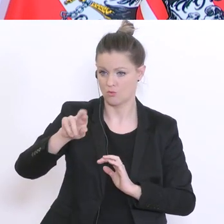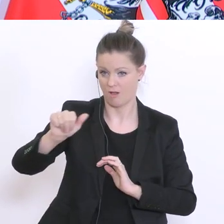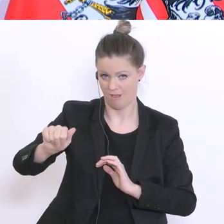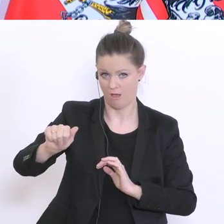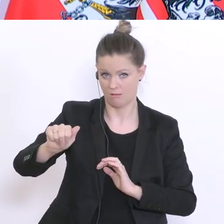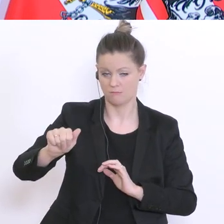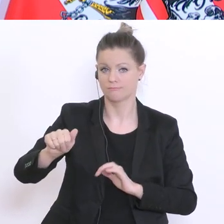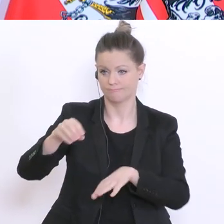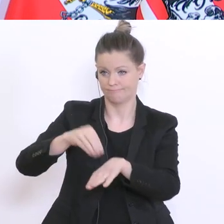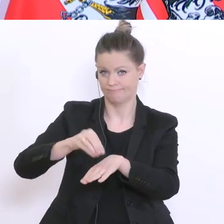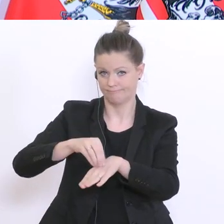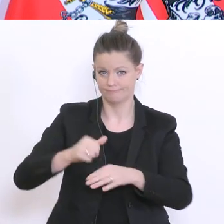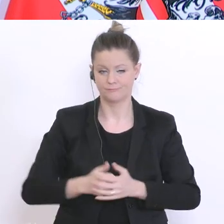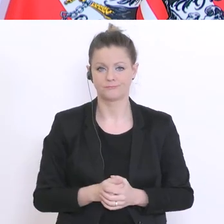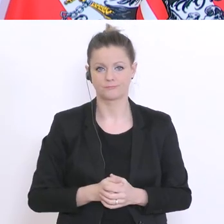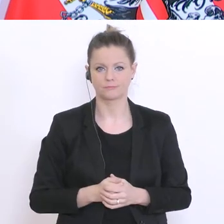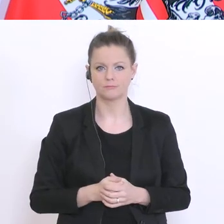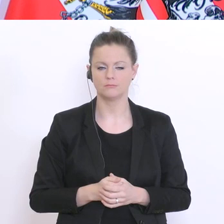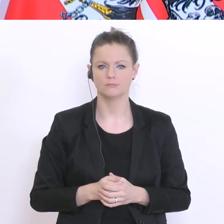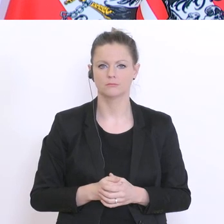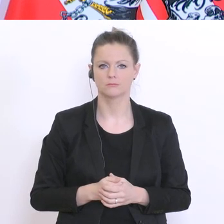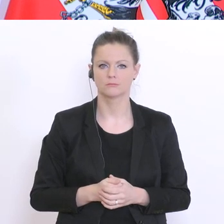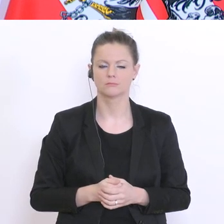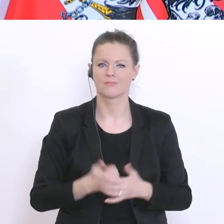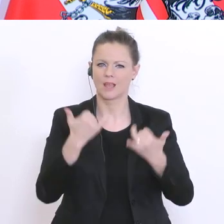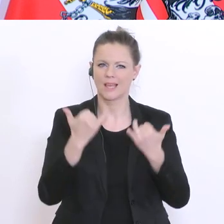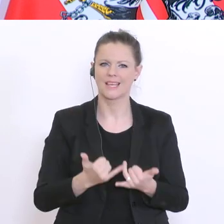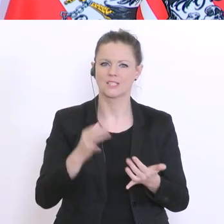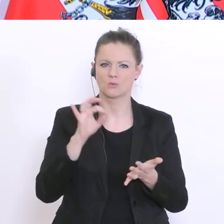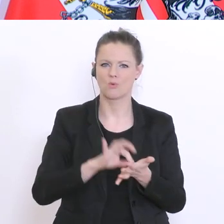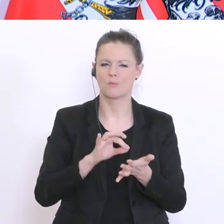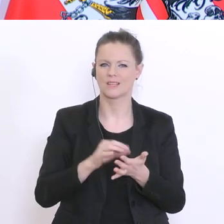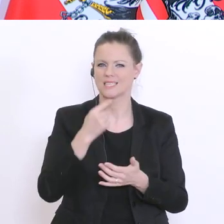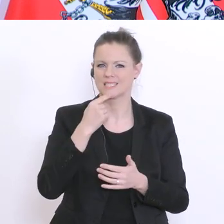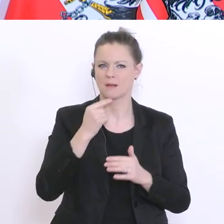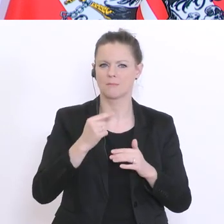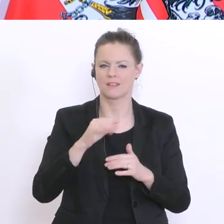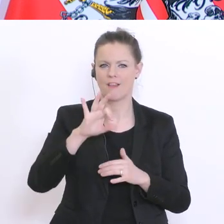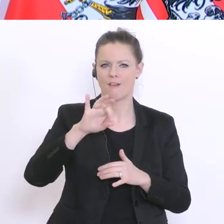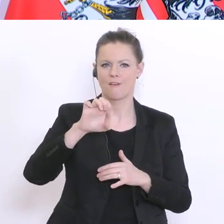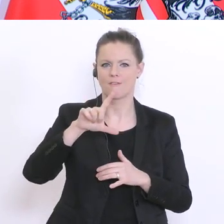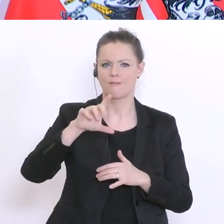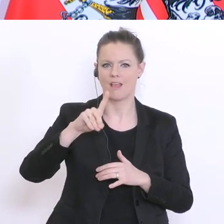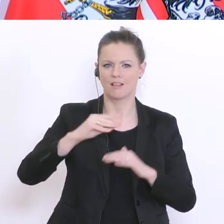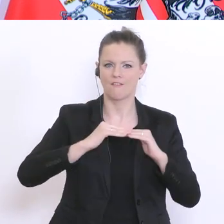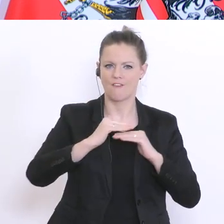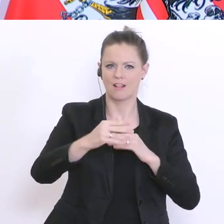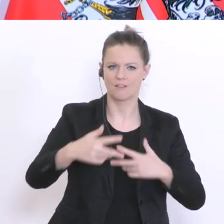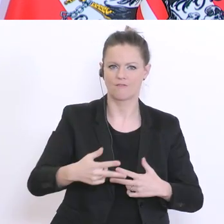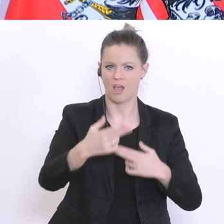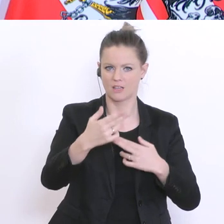zurückgemeldet. Derzeit läuft sozusagen die Feldphase. Und ich erwarte, dass die Ergebnisse